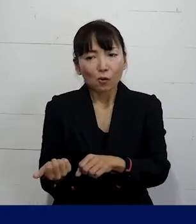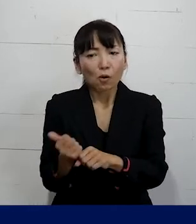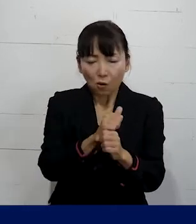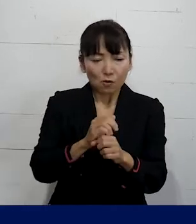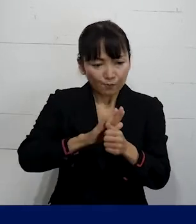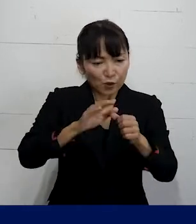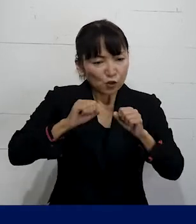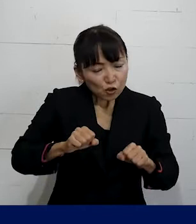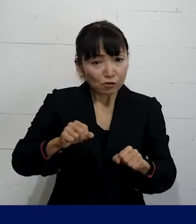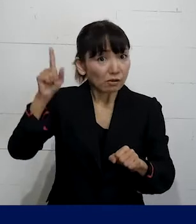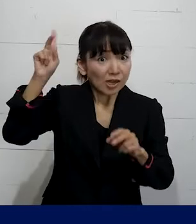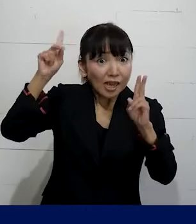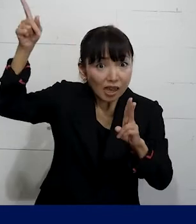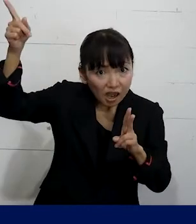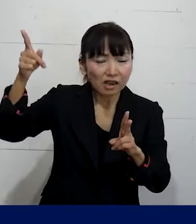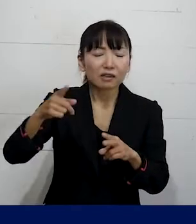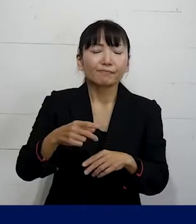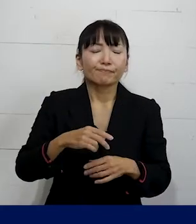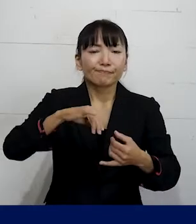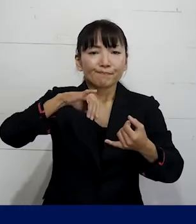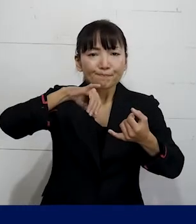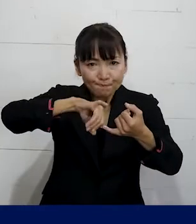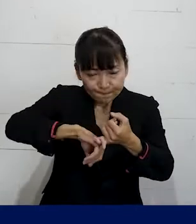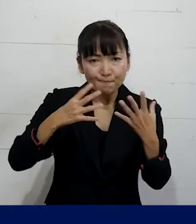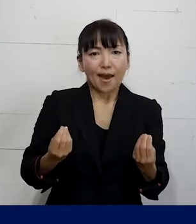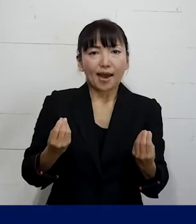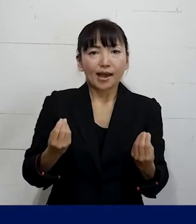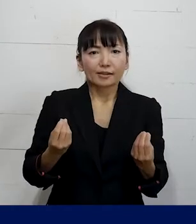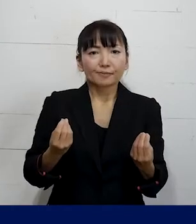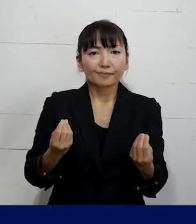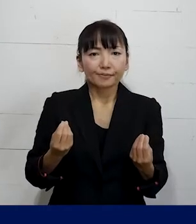ということを まずは会社に認めさせた上で